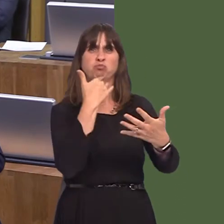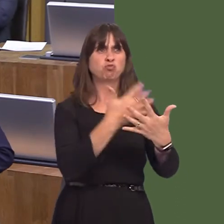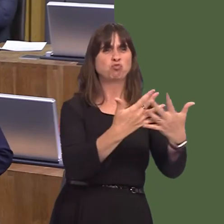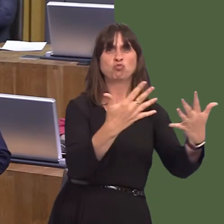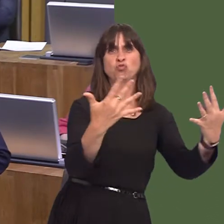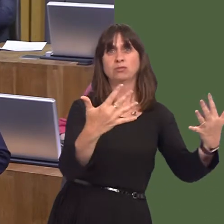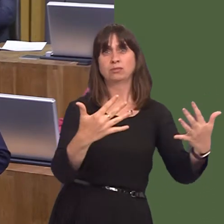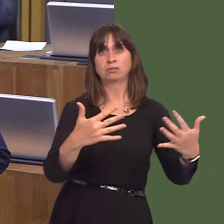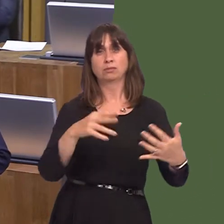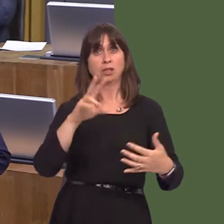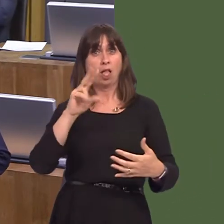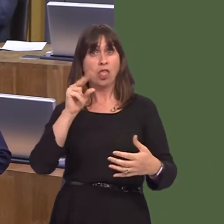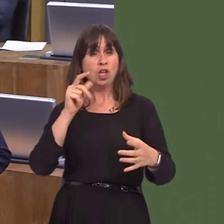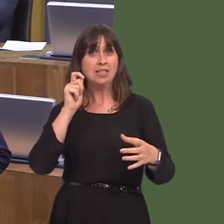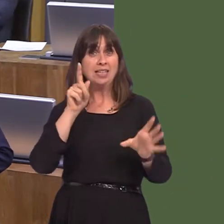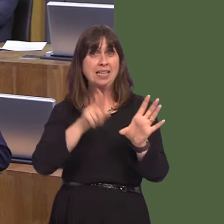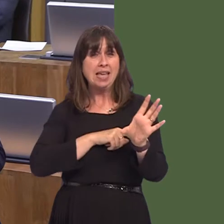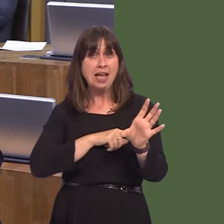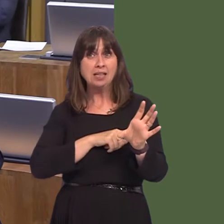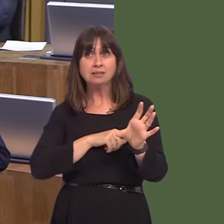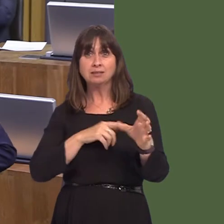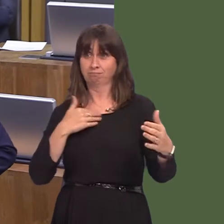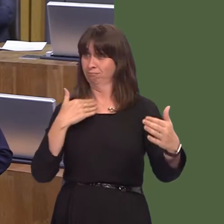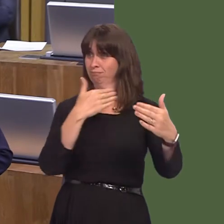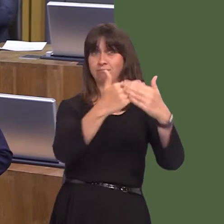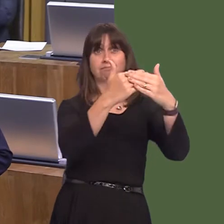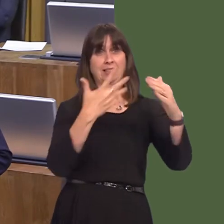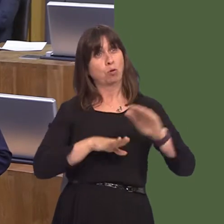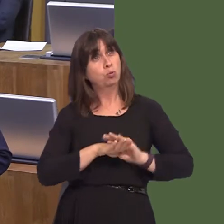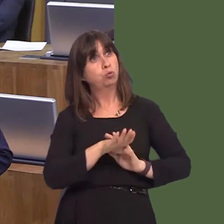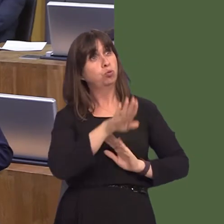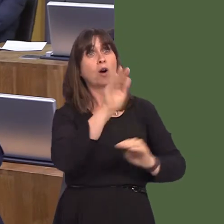the fact that we've had the best figures for 30 years of foreign direct investment, you